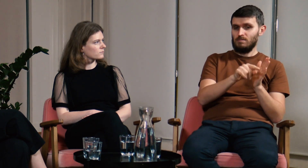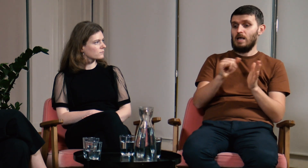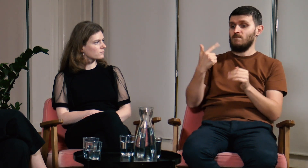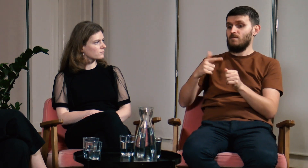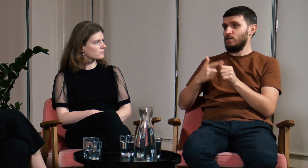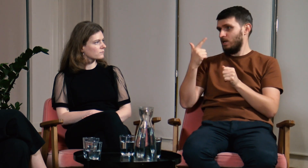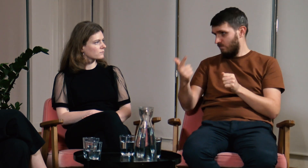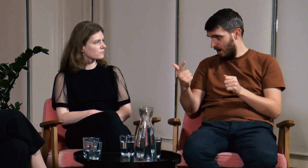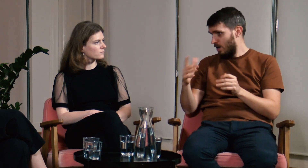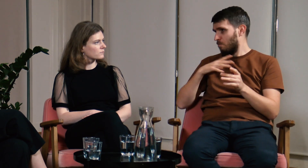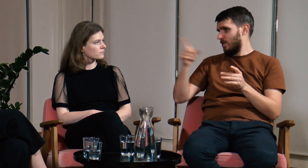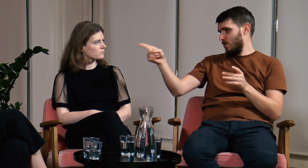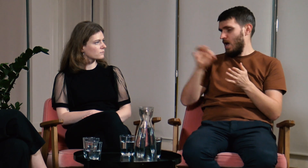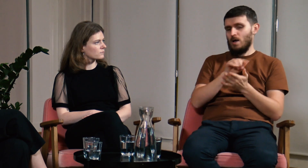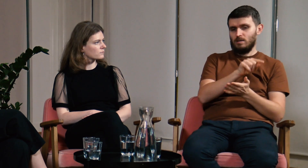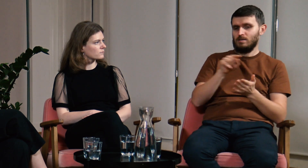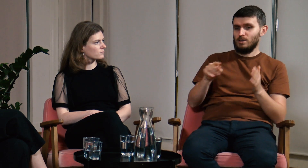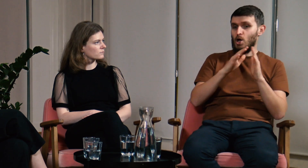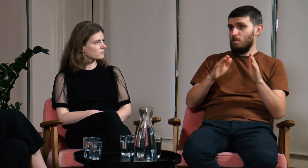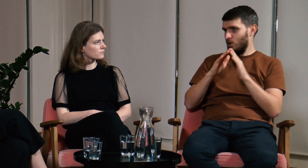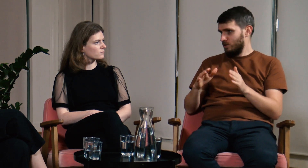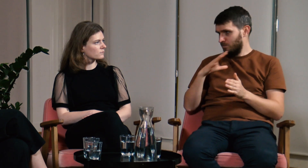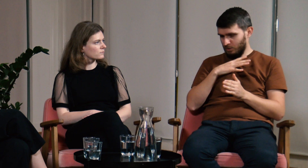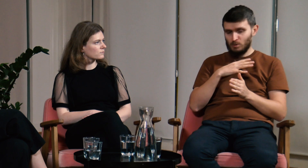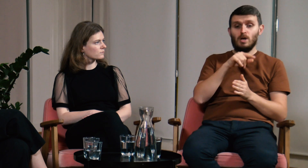w których Ty Weroniko uczestniczyłaś.